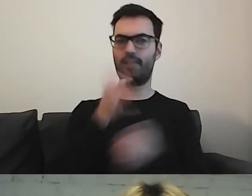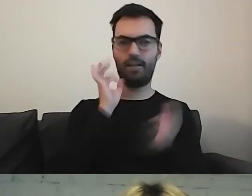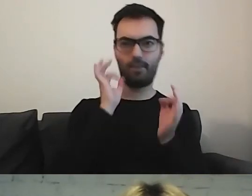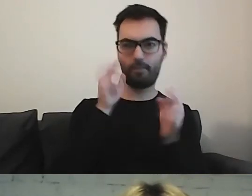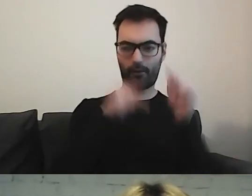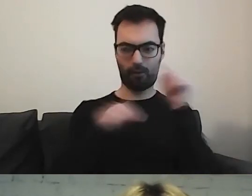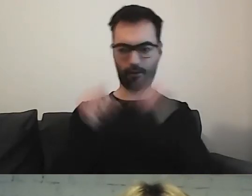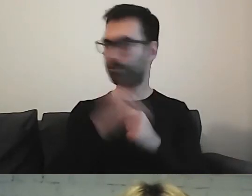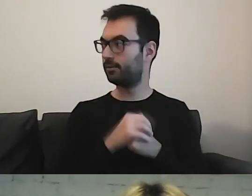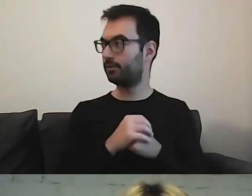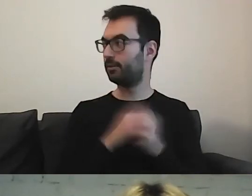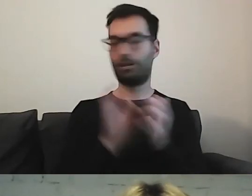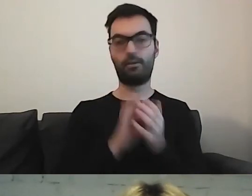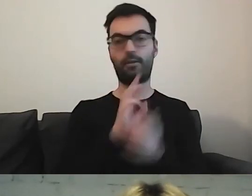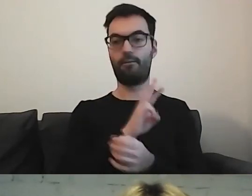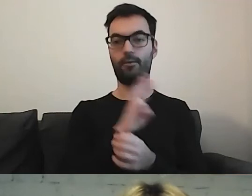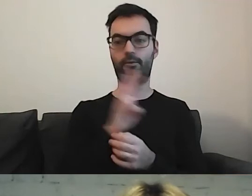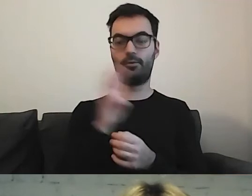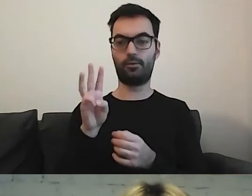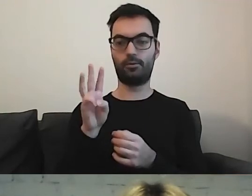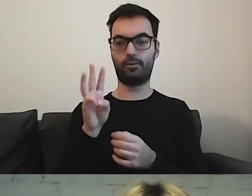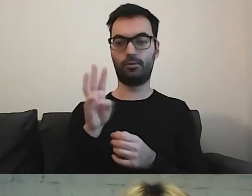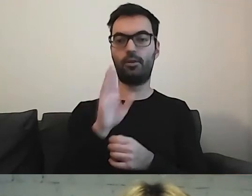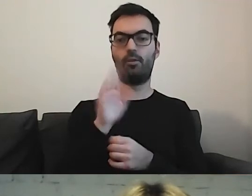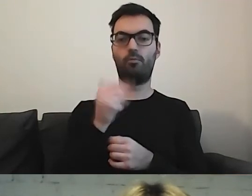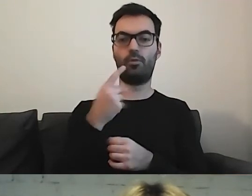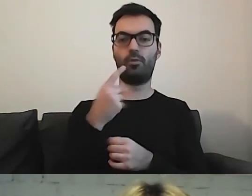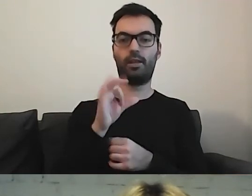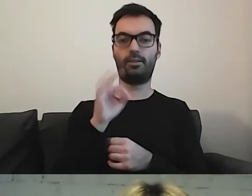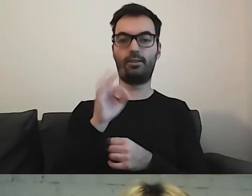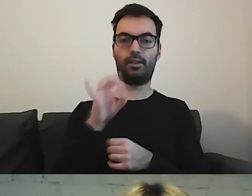Tutaj strona Bundestagu. Lubię tę stronę.